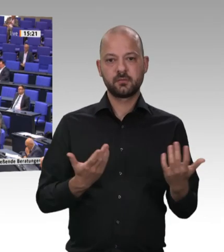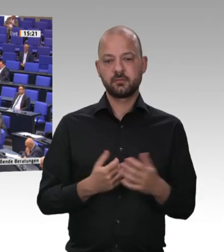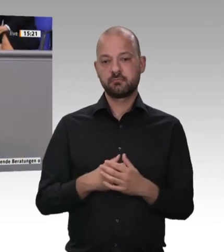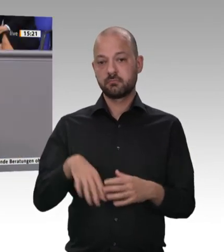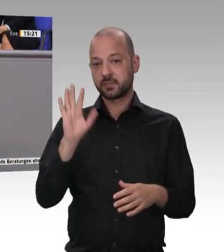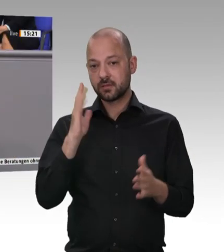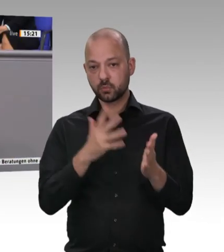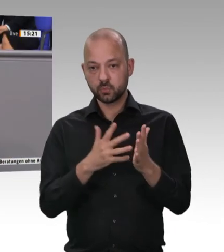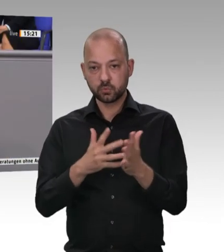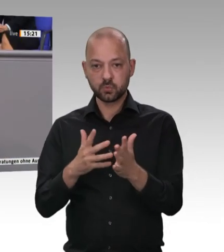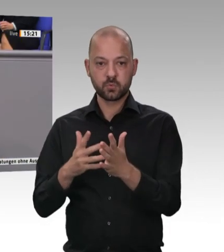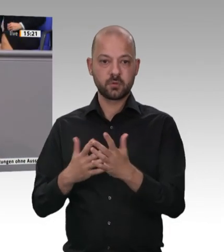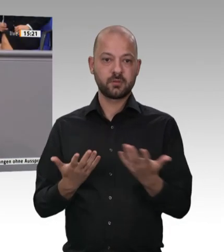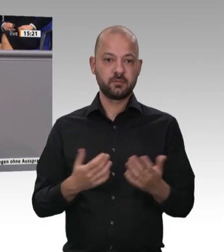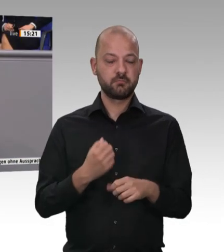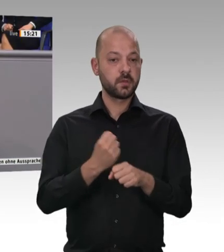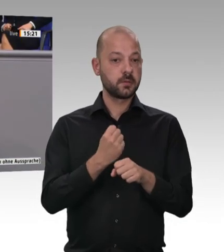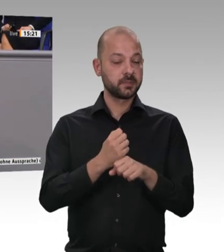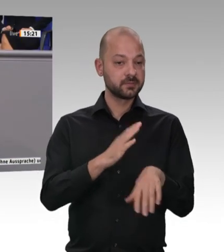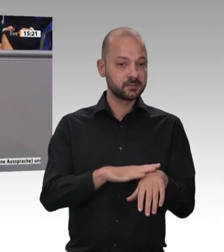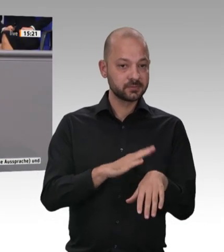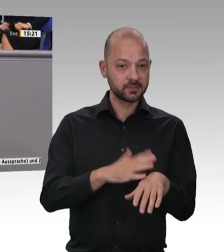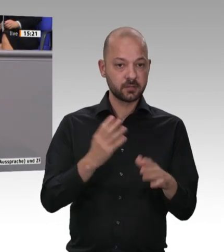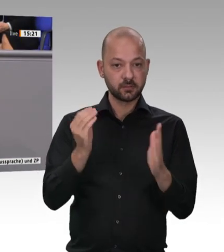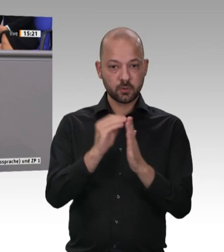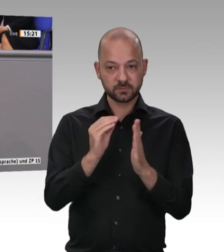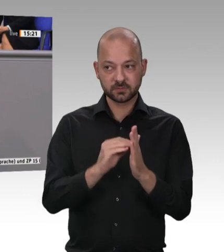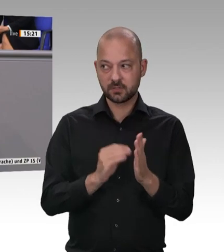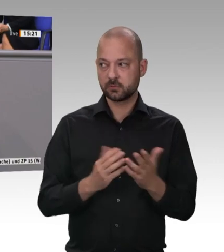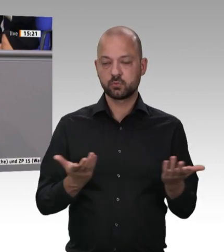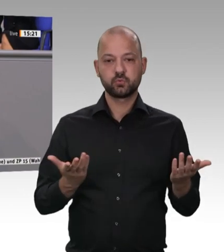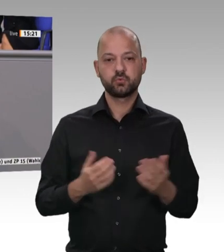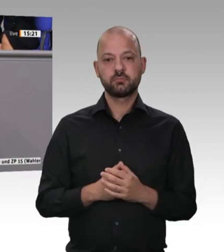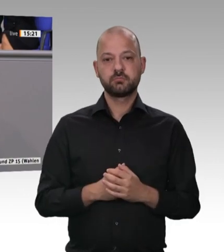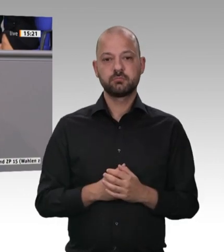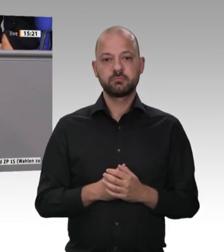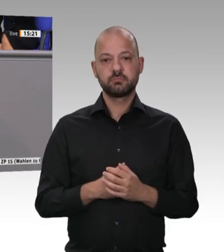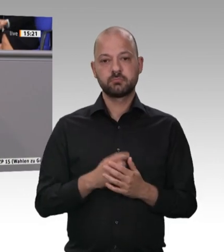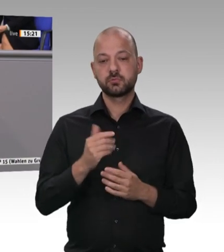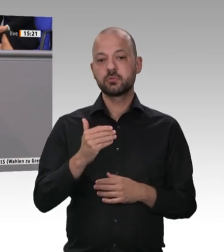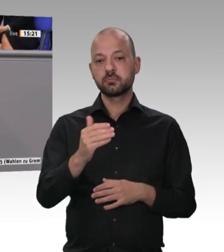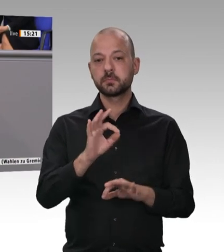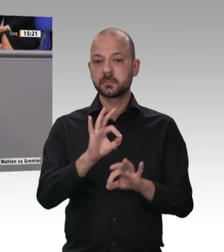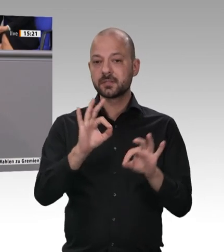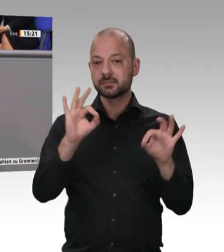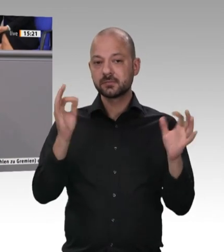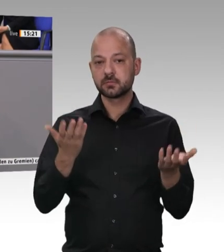Wenn die Beschäftigten, die dort arbeiten, ausgenutzt werden, wenig Lohn bekommen,